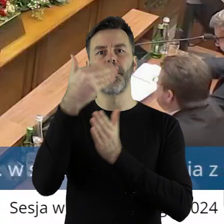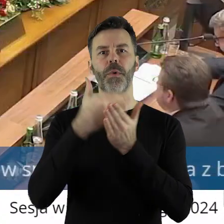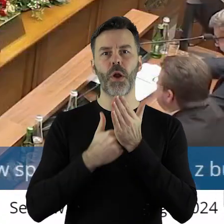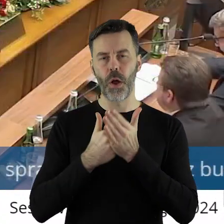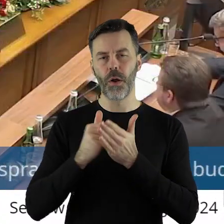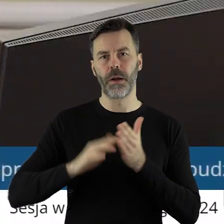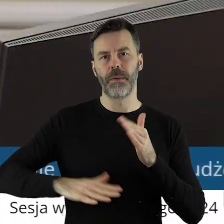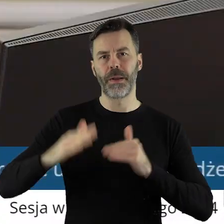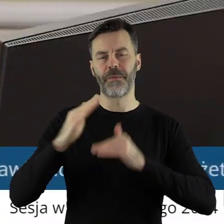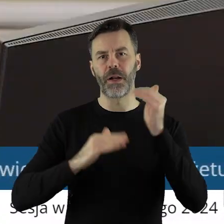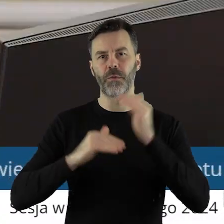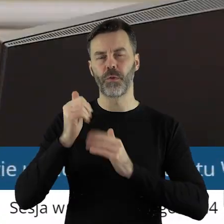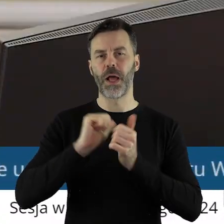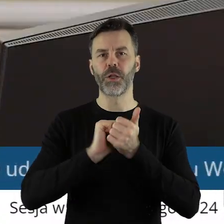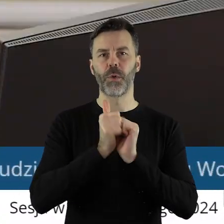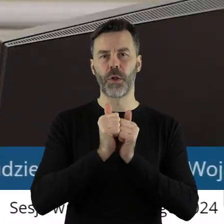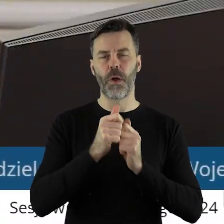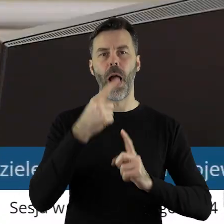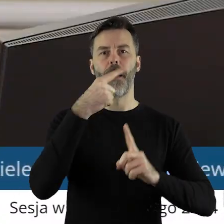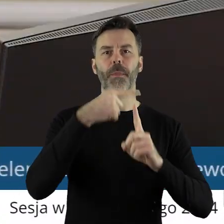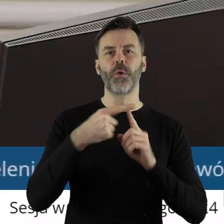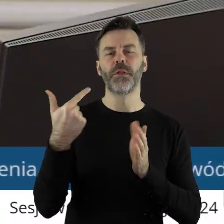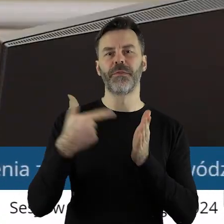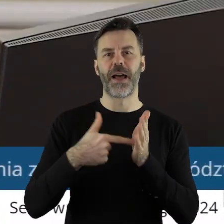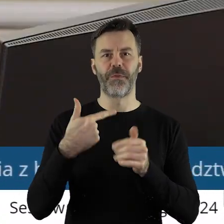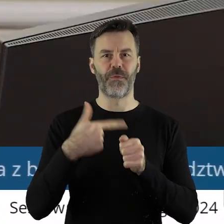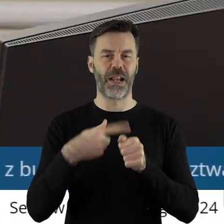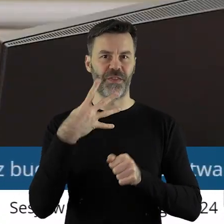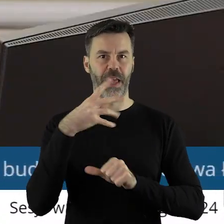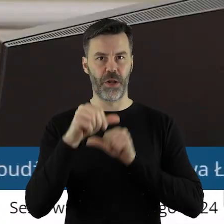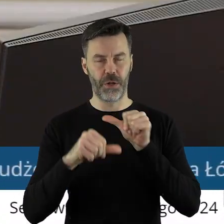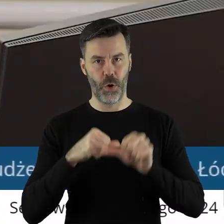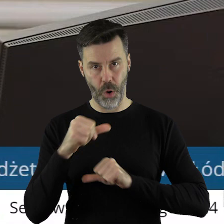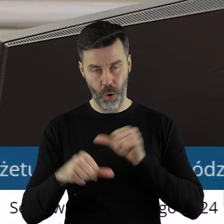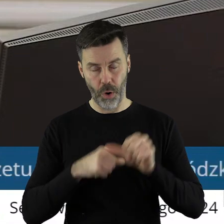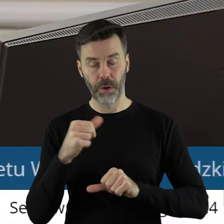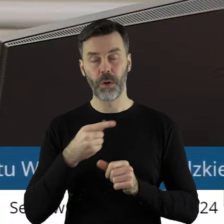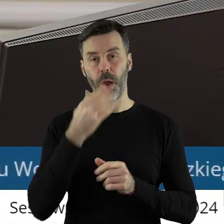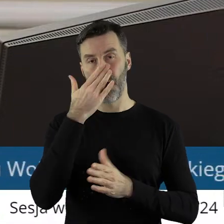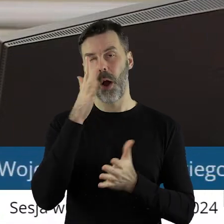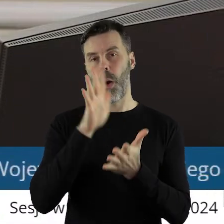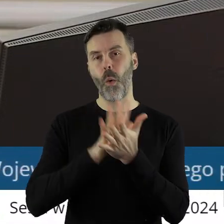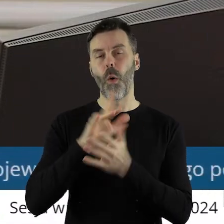sportowa plus na 2024 rok. Projekt uchwały został pozytywnie zaopiniowany